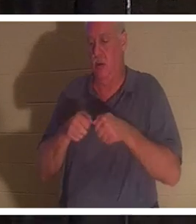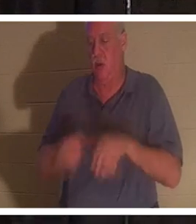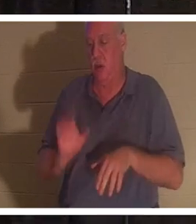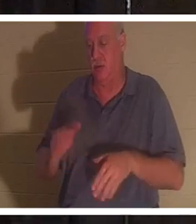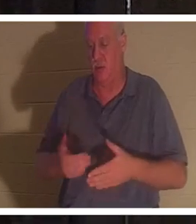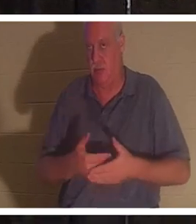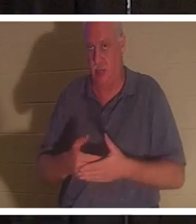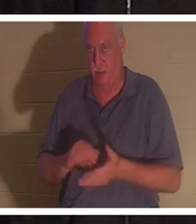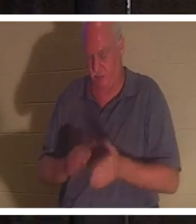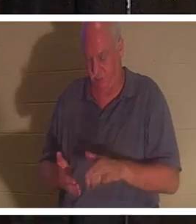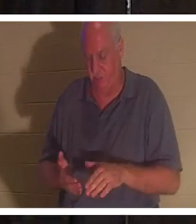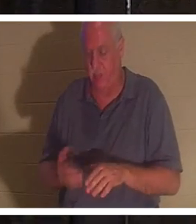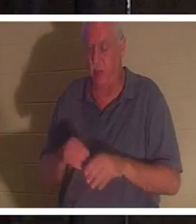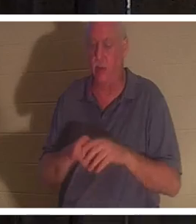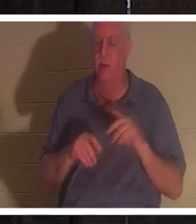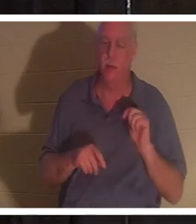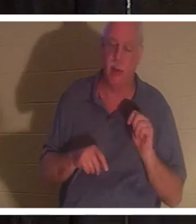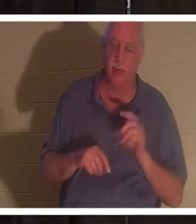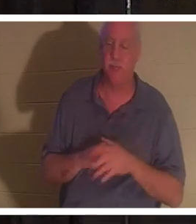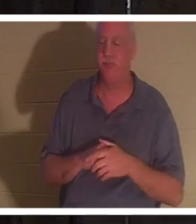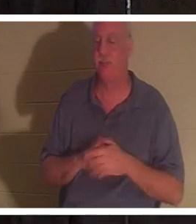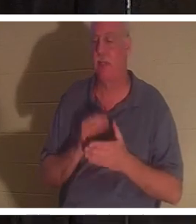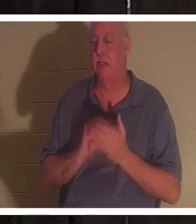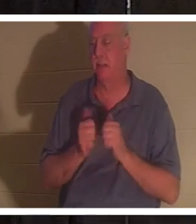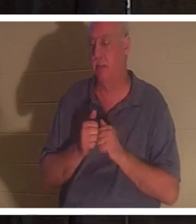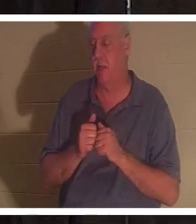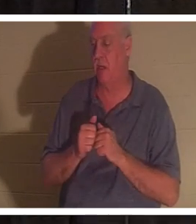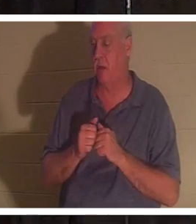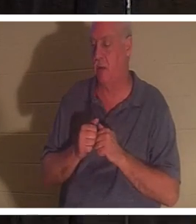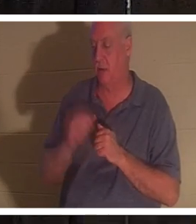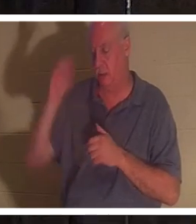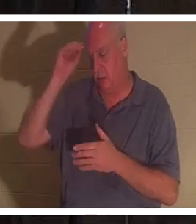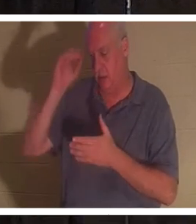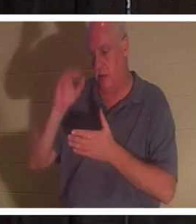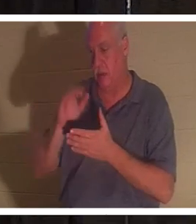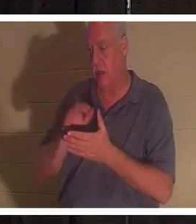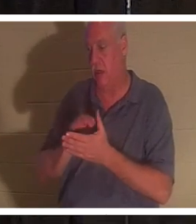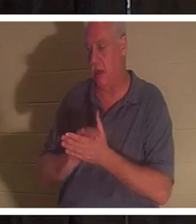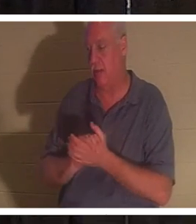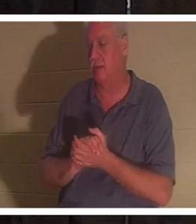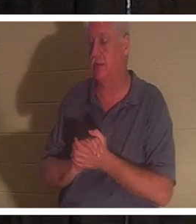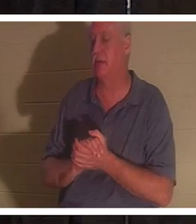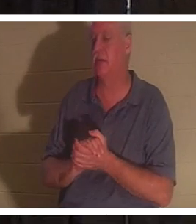war im Badezimmer und irgendwie ihr Mann Bahra... und ich würde sie gerne sehen. Einige von euch haben meine Freundin Christine in Israel getroffen